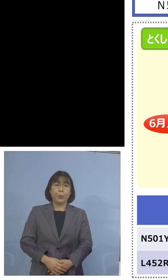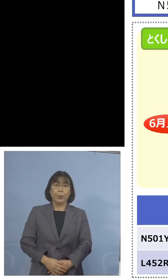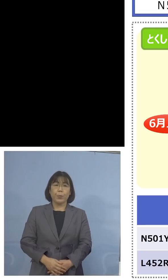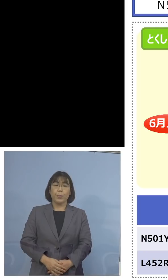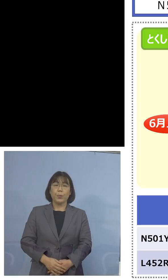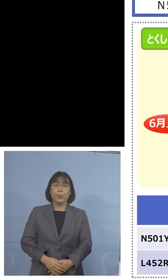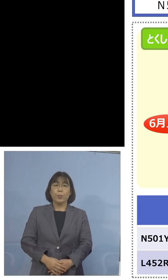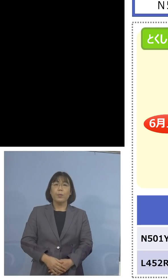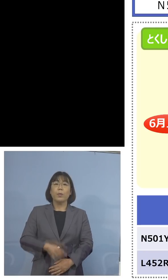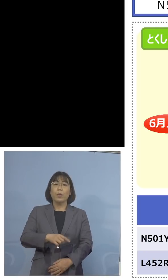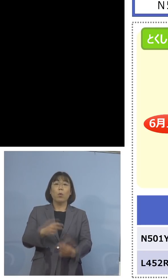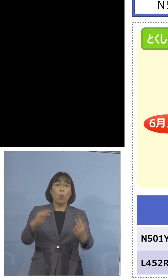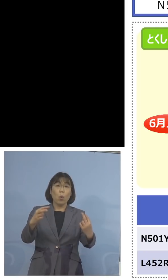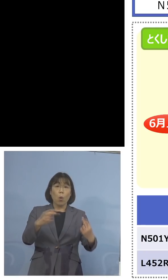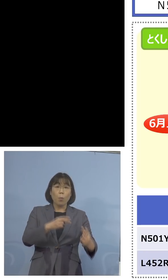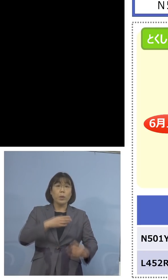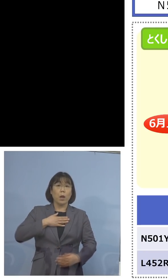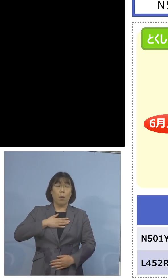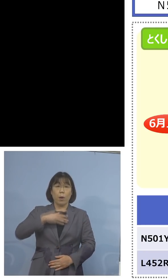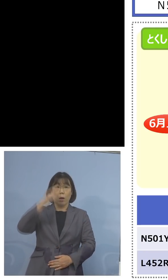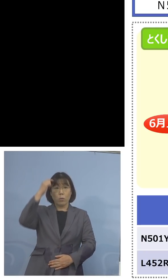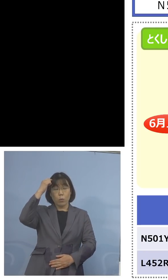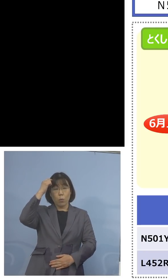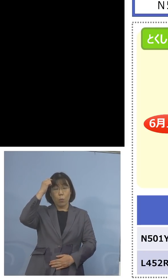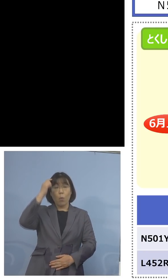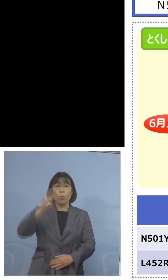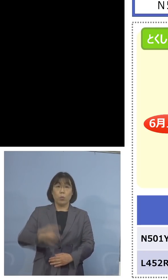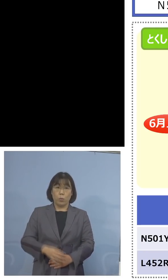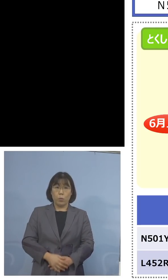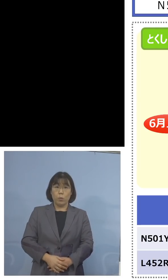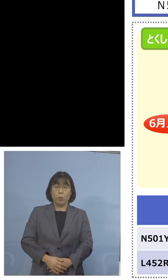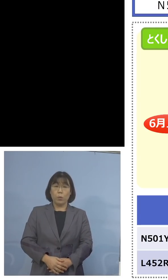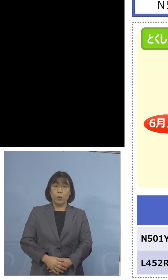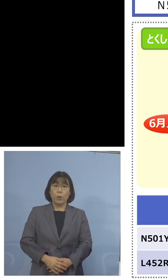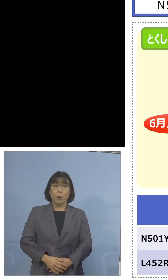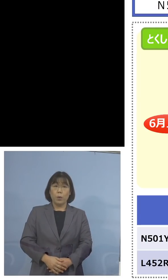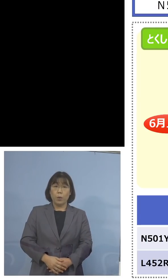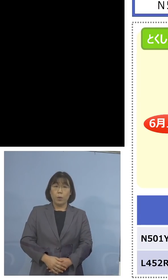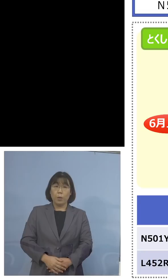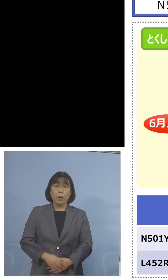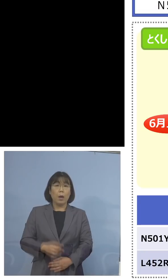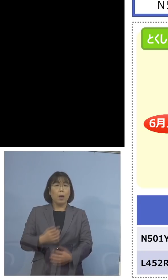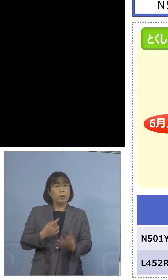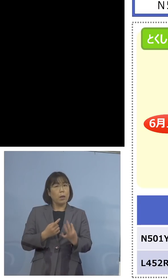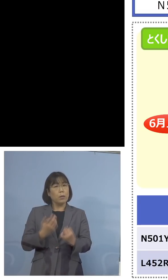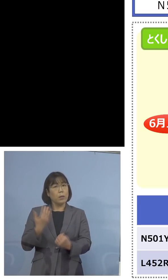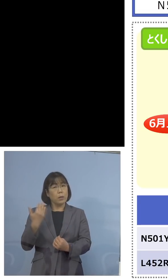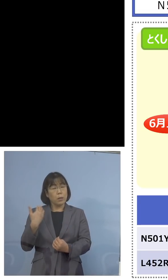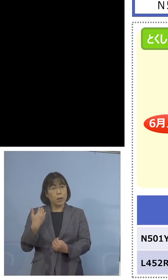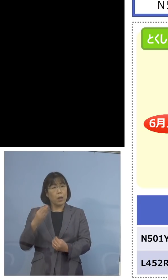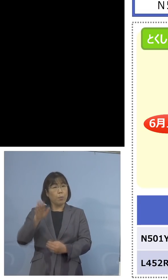これを見ていただいても分かるように 何日か前、今後インド株が